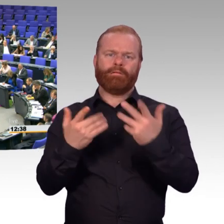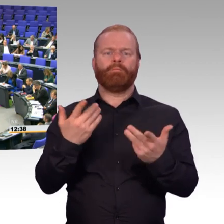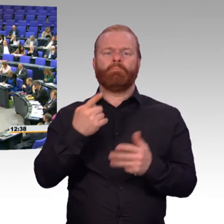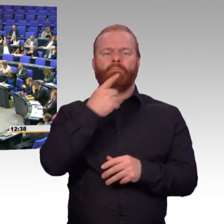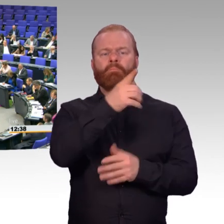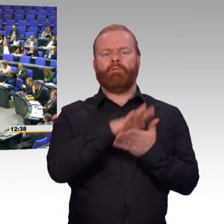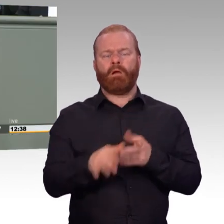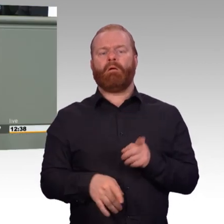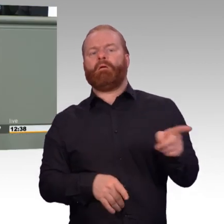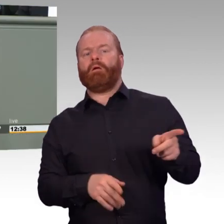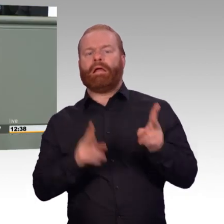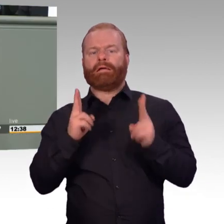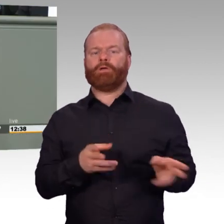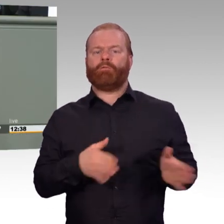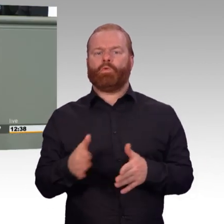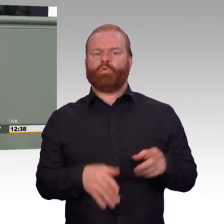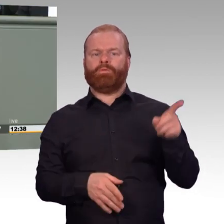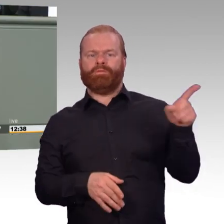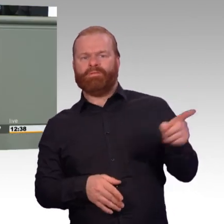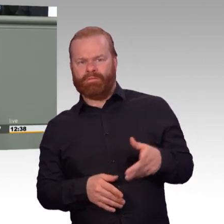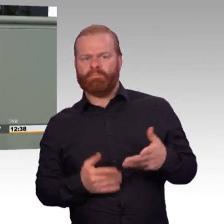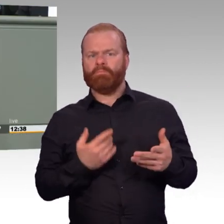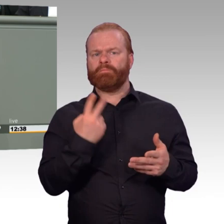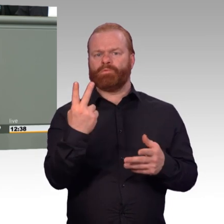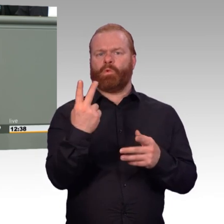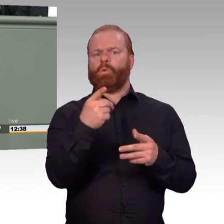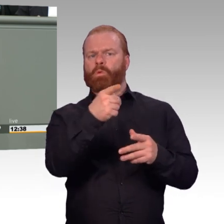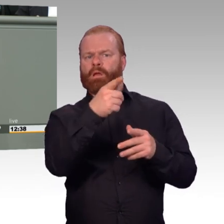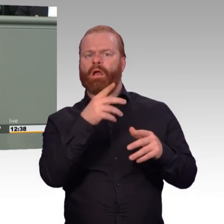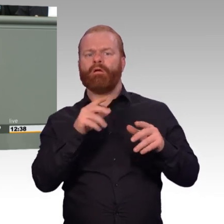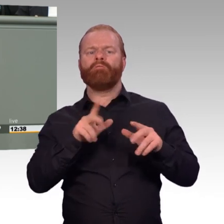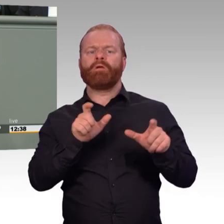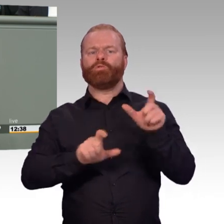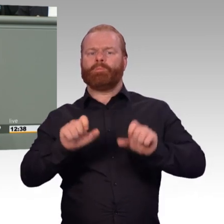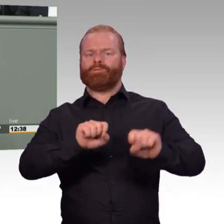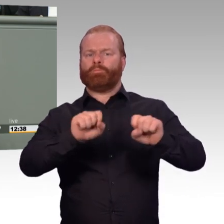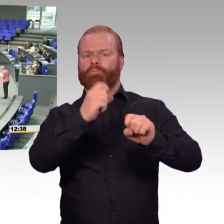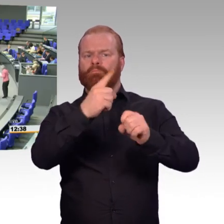Aber wir werden in parlamentarischen Beratungen Änderungen und Ergänzungen einbringen. Vielen Dank.